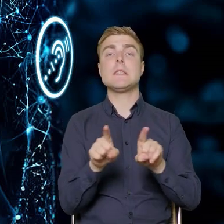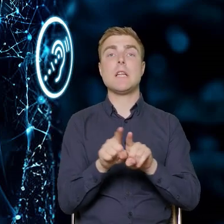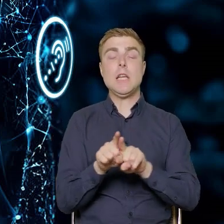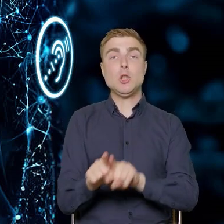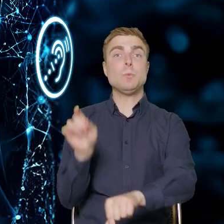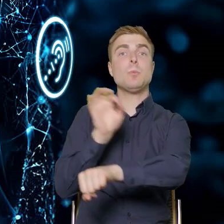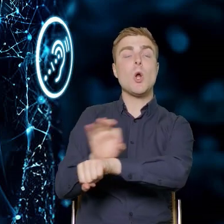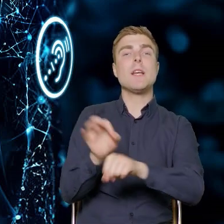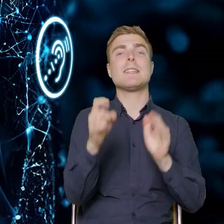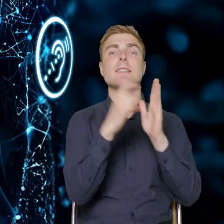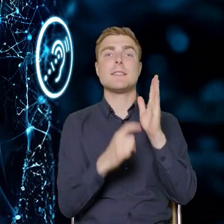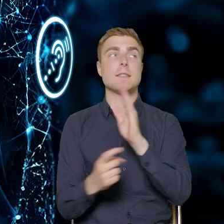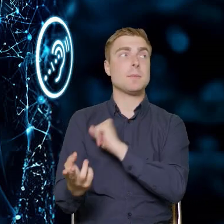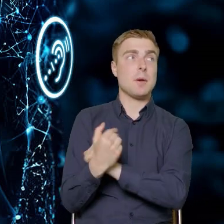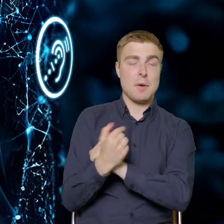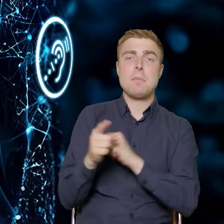zostały przyjęte na Komitecie Monitorującym FERS-a